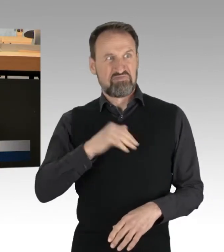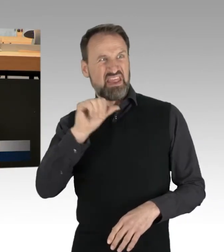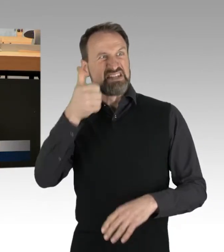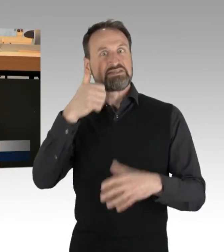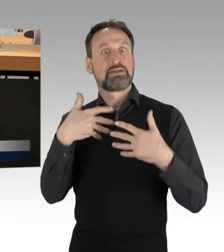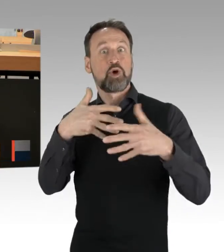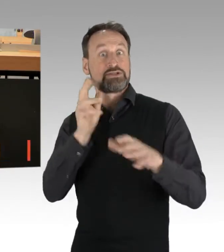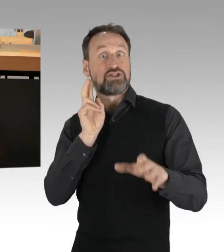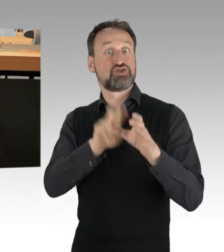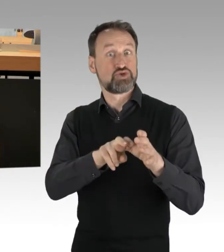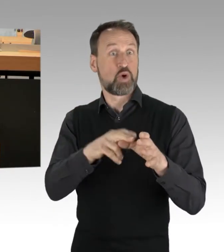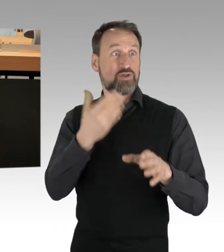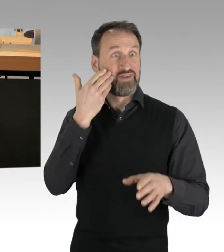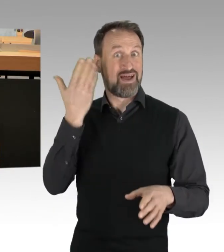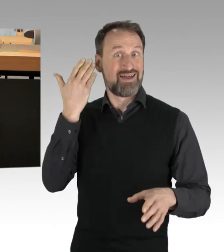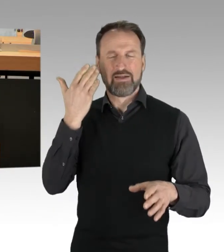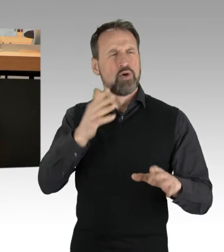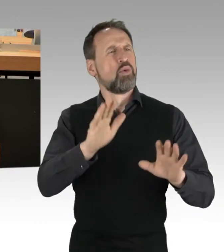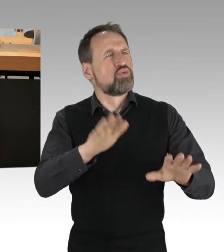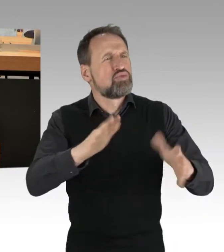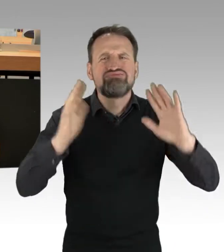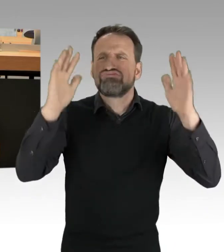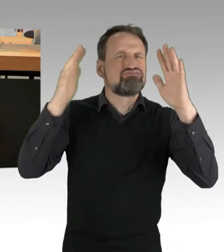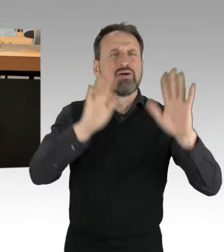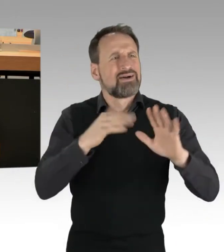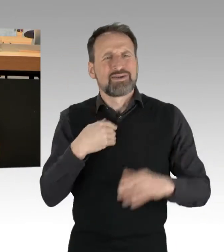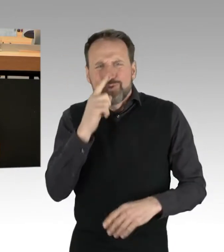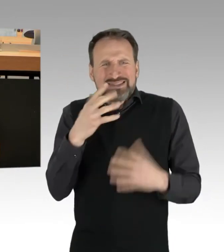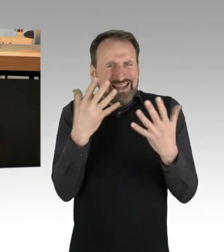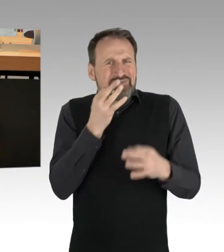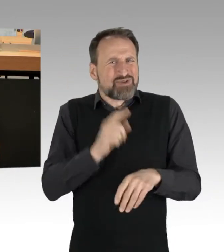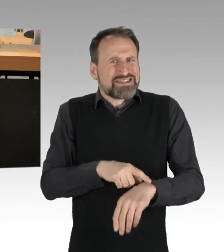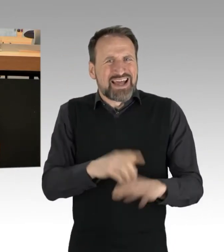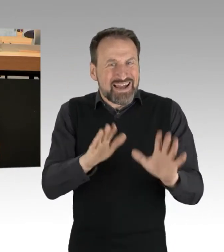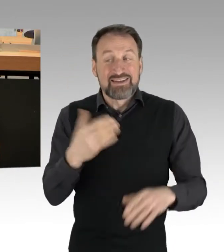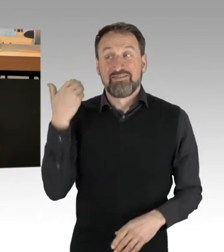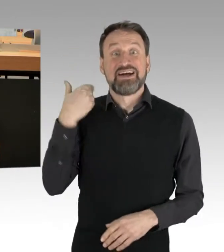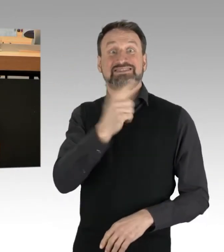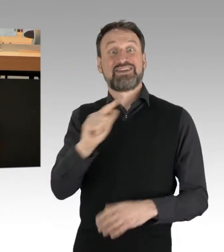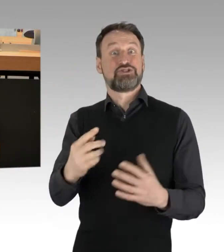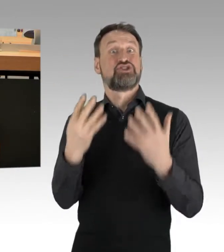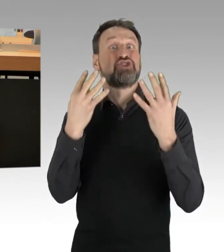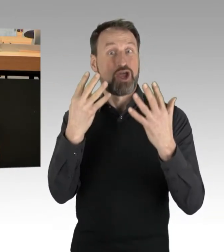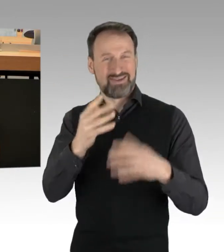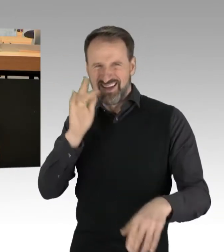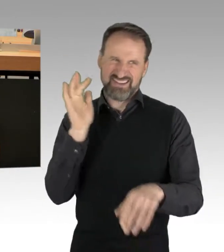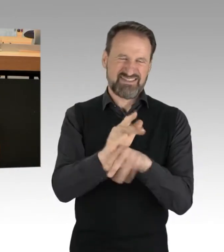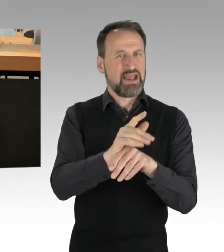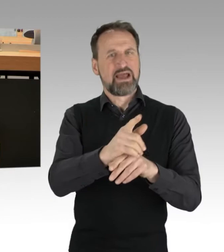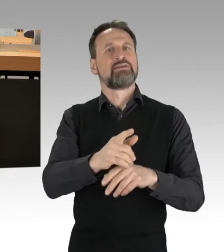Ruhig, ruhig, ich habe nur zehn Minuten. Eine meiner ersten Demonstration war 2009 gegen das Revival der Atomkraft in Gorleben.